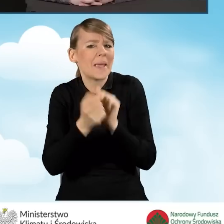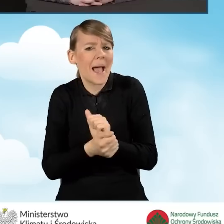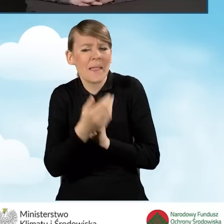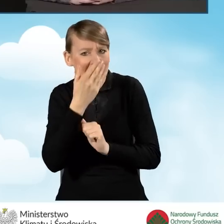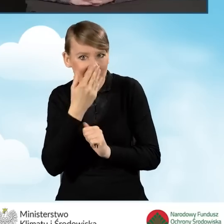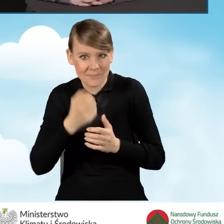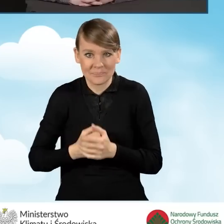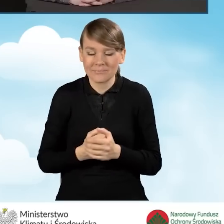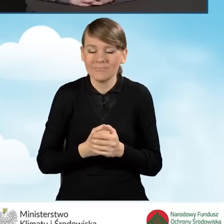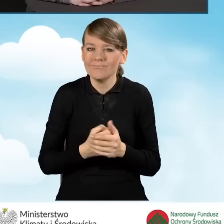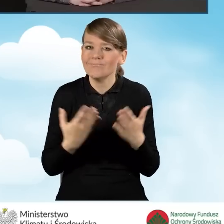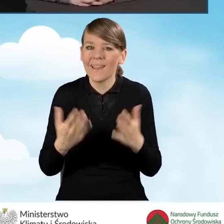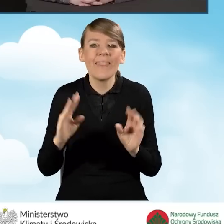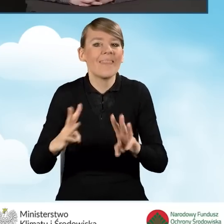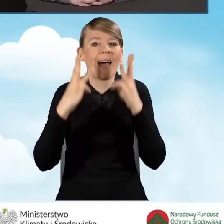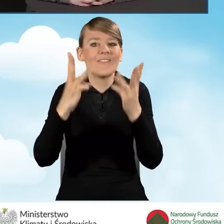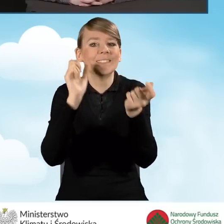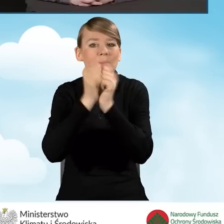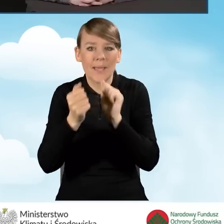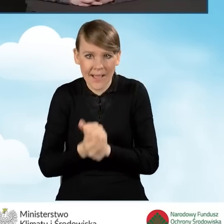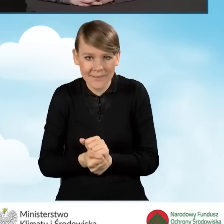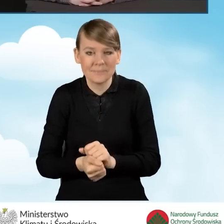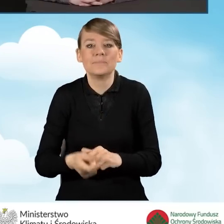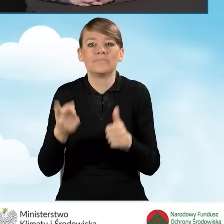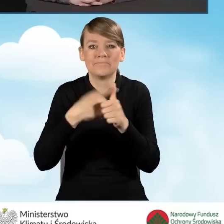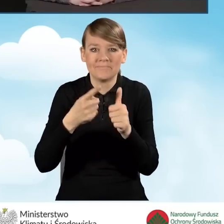Najważniejsze zmiany to wzrost dotacji w programie.